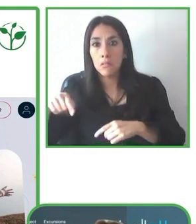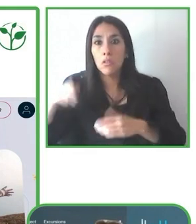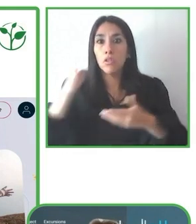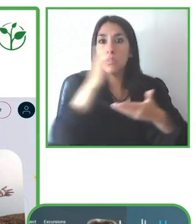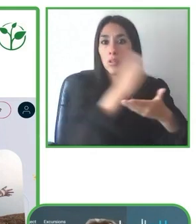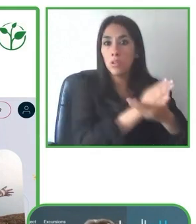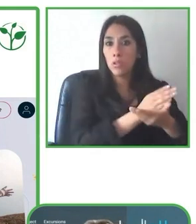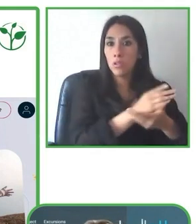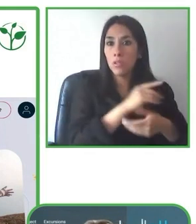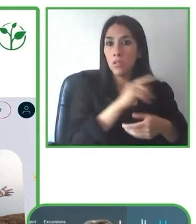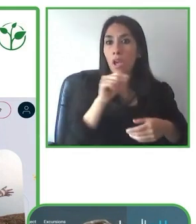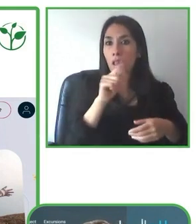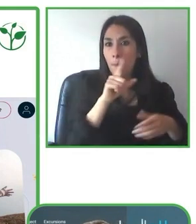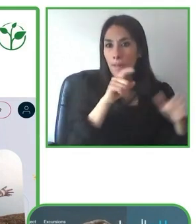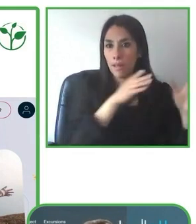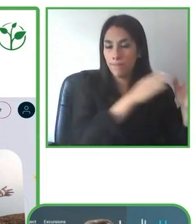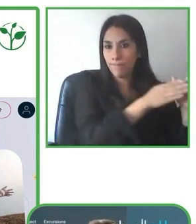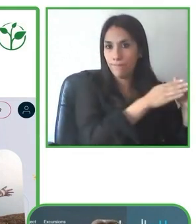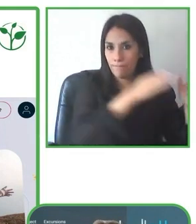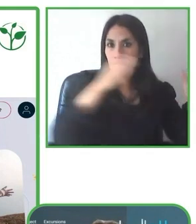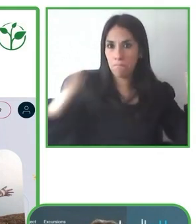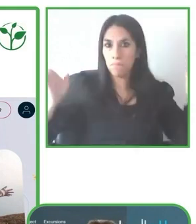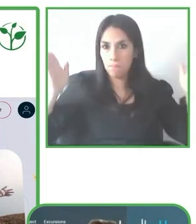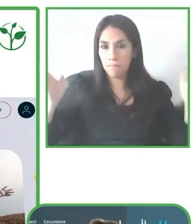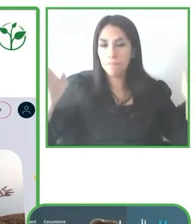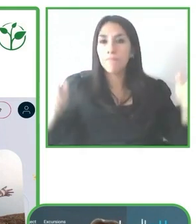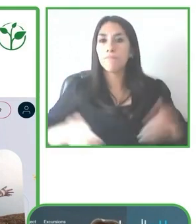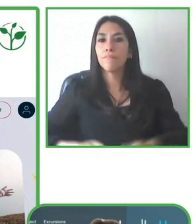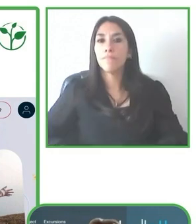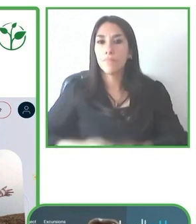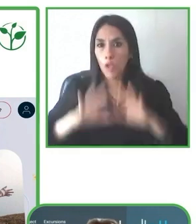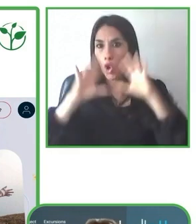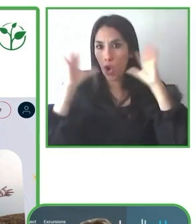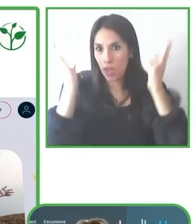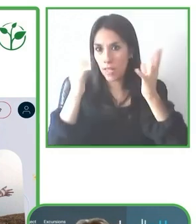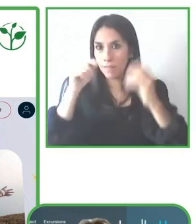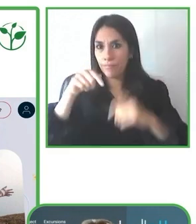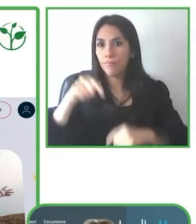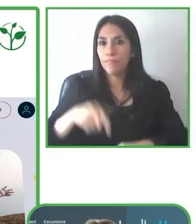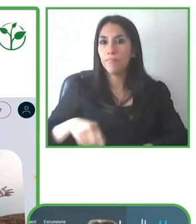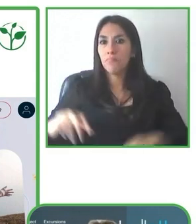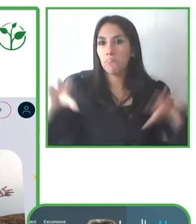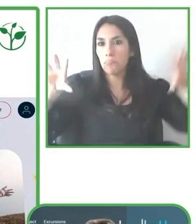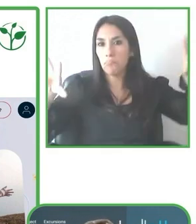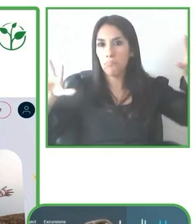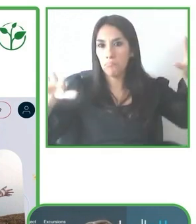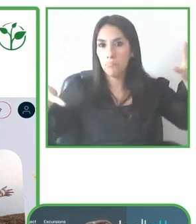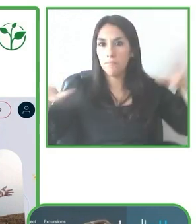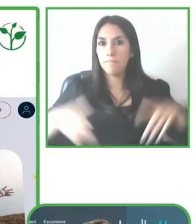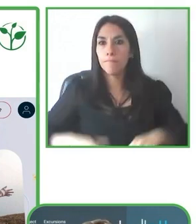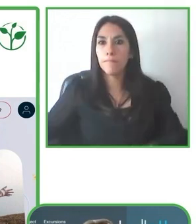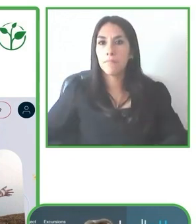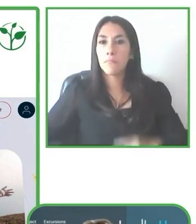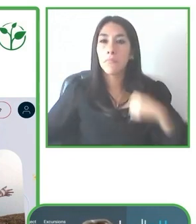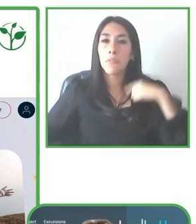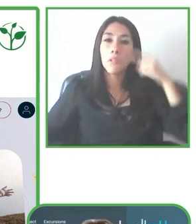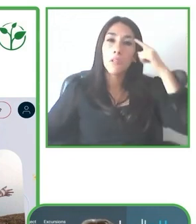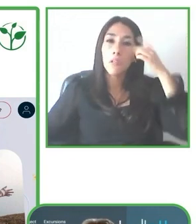rueda off road, donde digamos se puede volver accesible muchos destinos, sobre todo